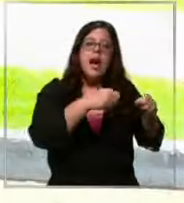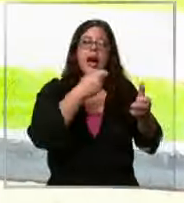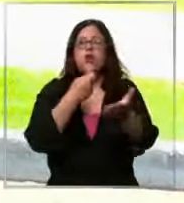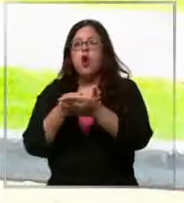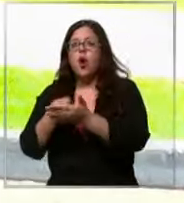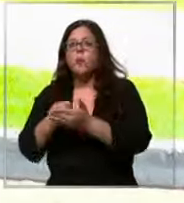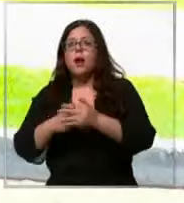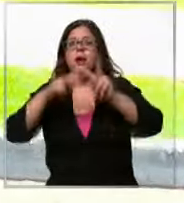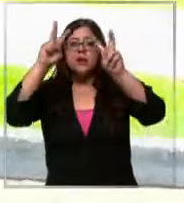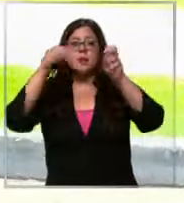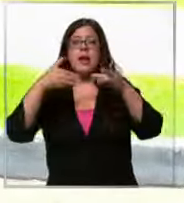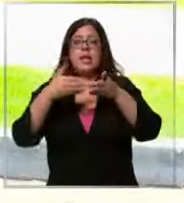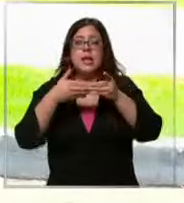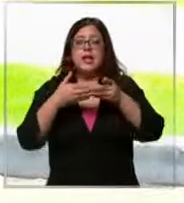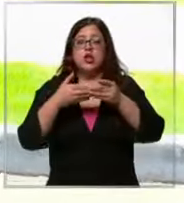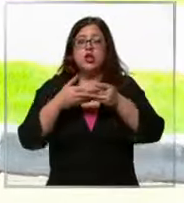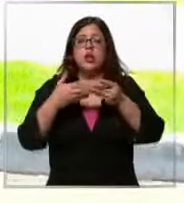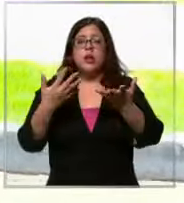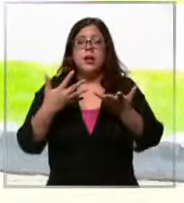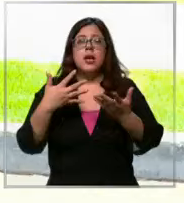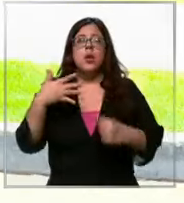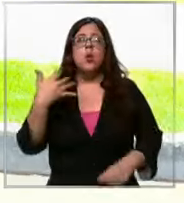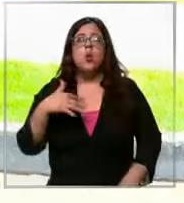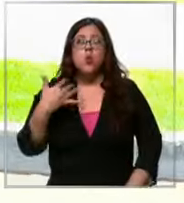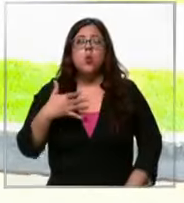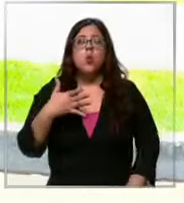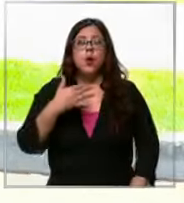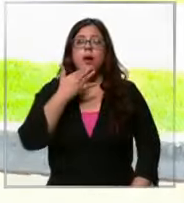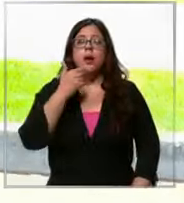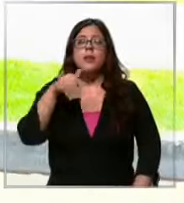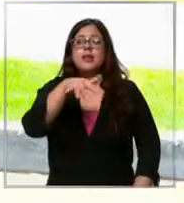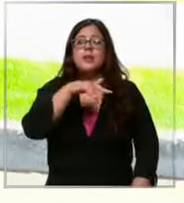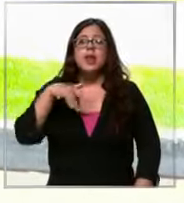del dólar es bastante importante sobre todo en estas cosas que no son de aquí que vienen de